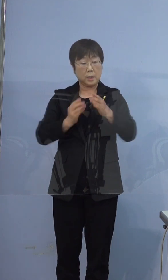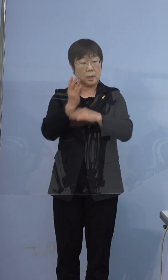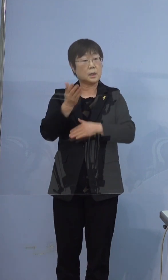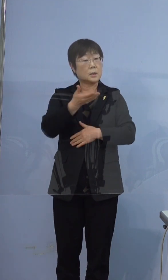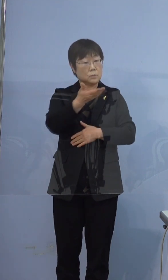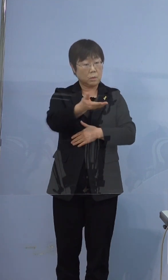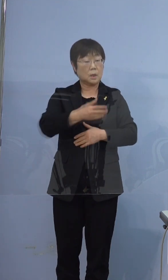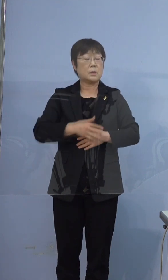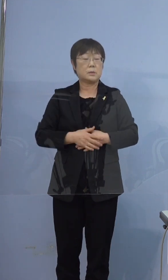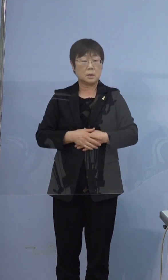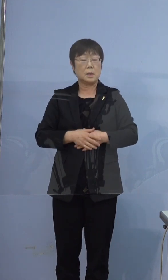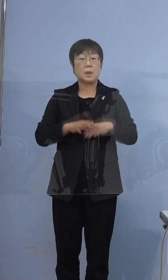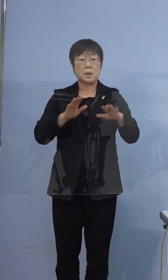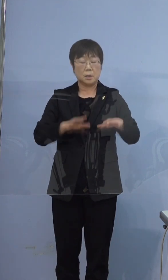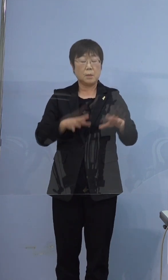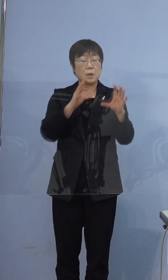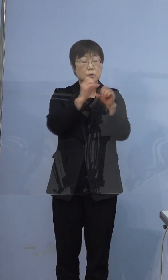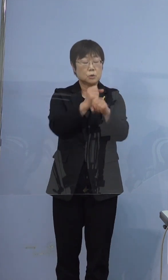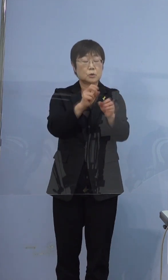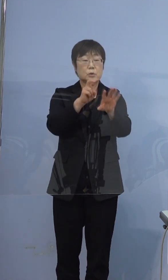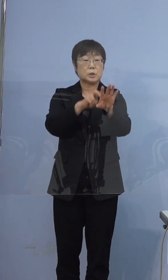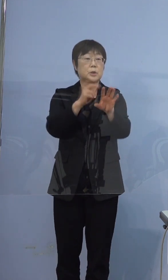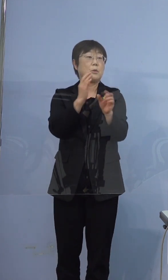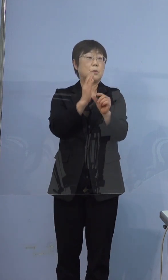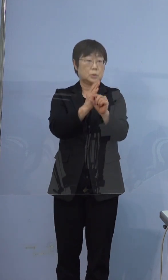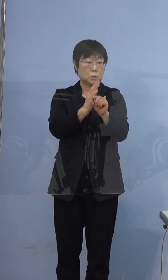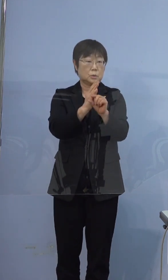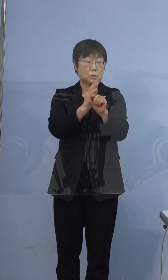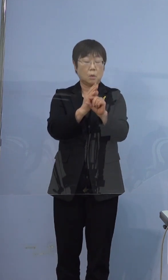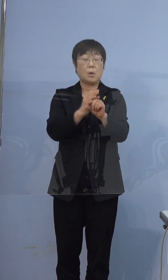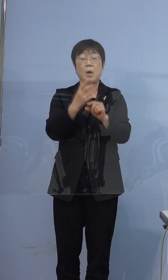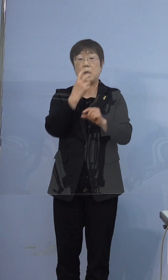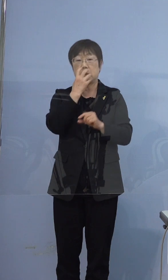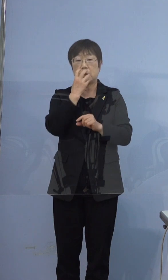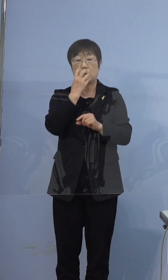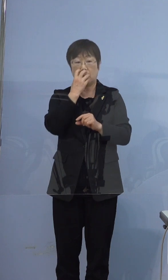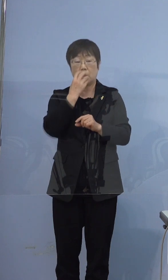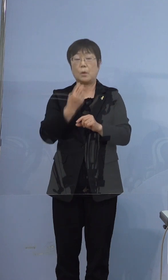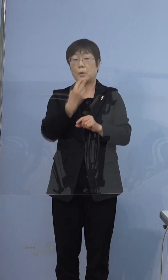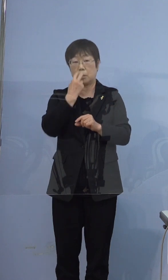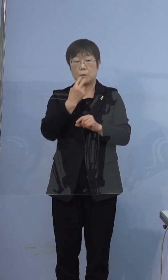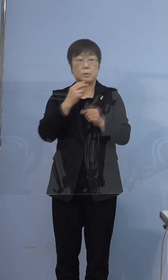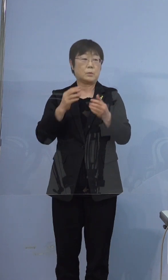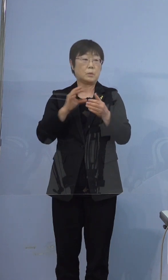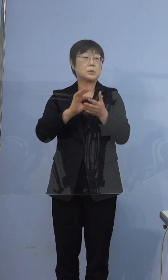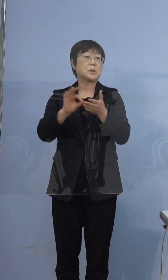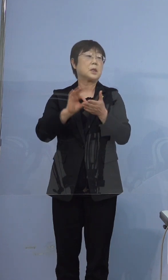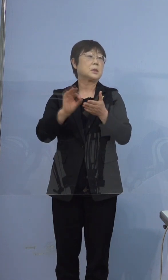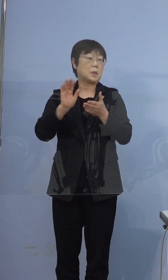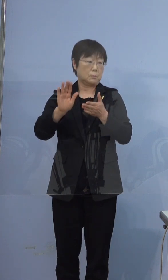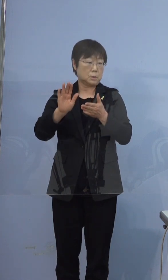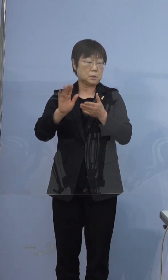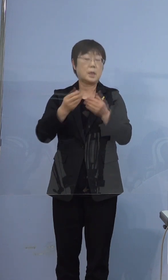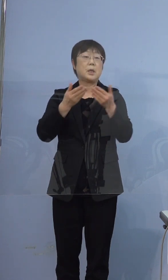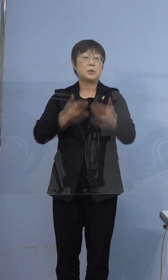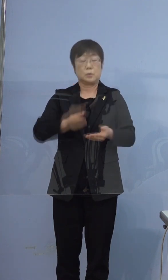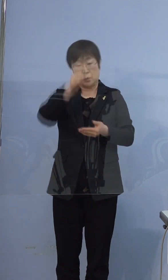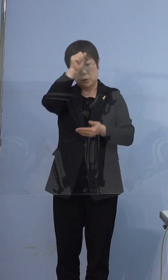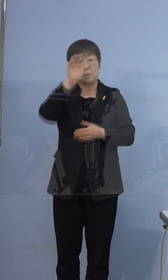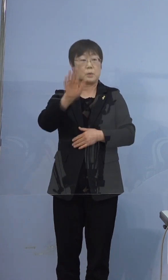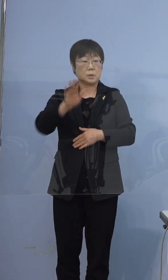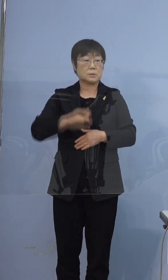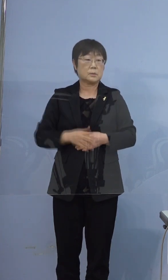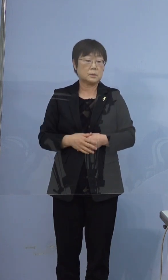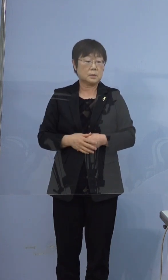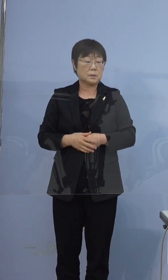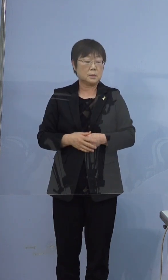集中治療を受けているということと 人工呼吸を行っているということで重症です